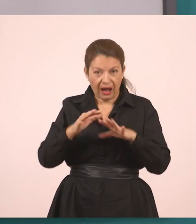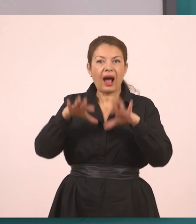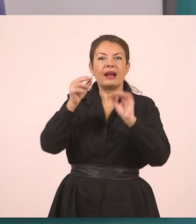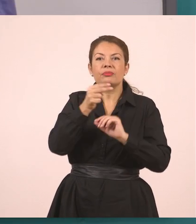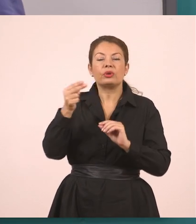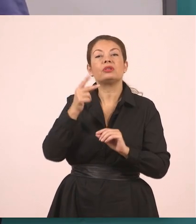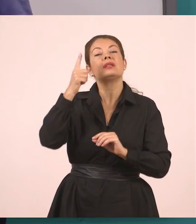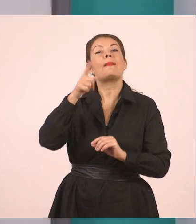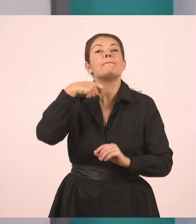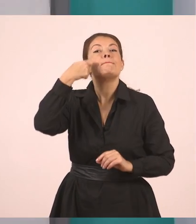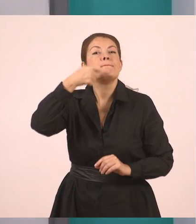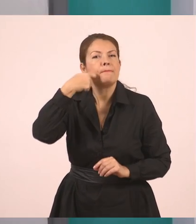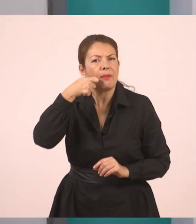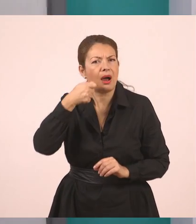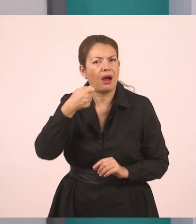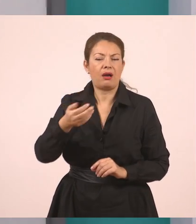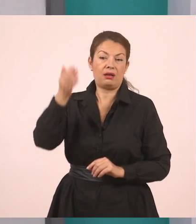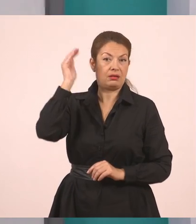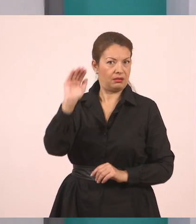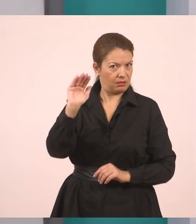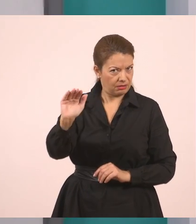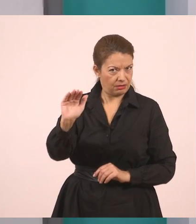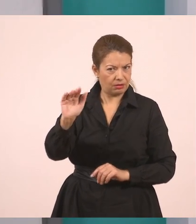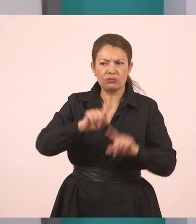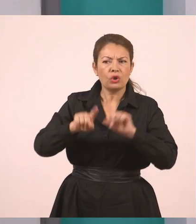Ρώτησε τον Γιάννη. Ωραία;